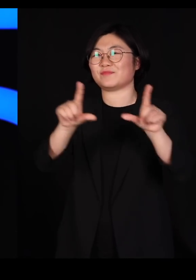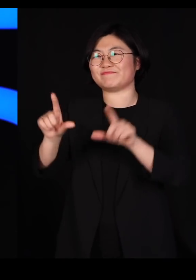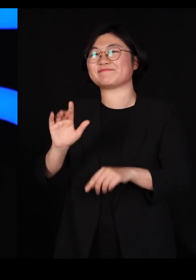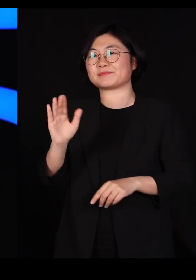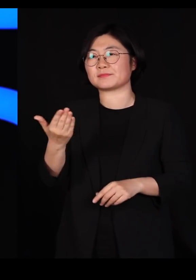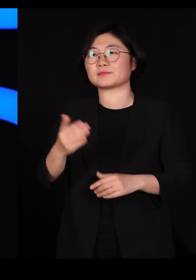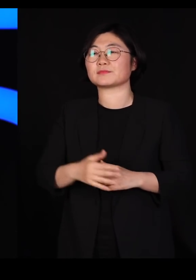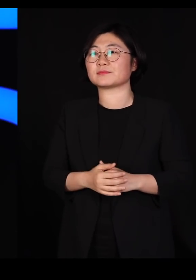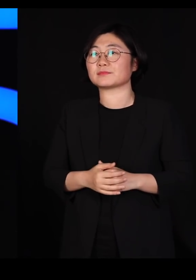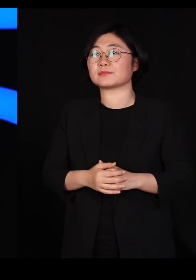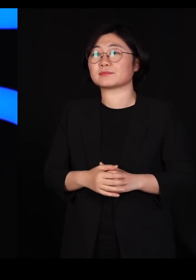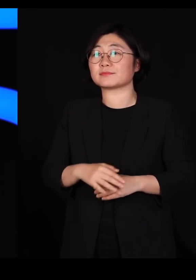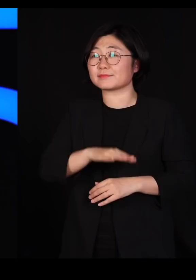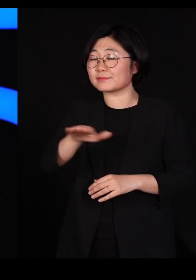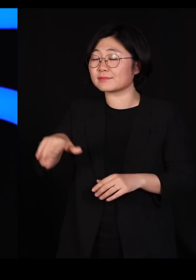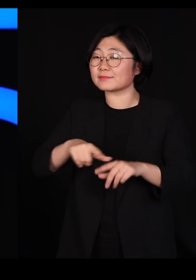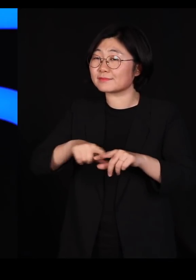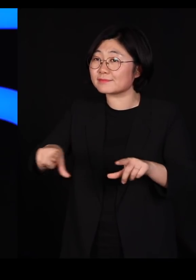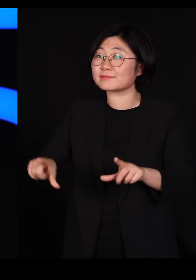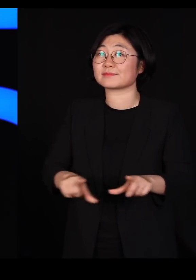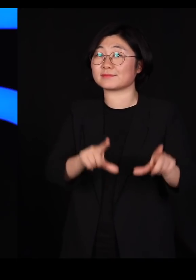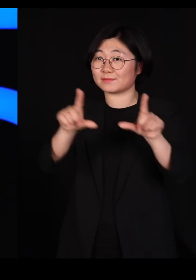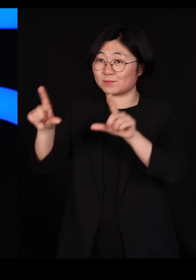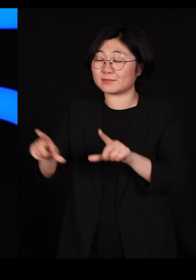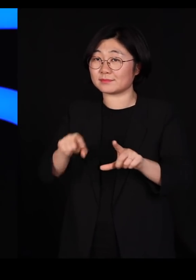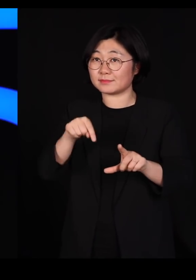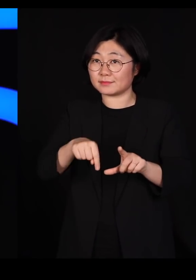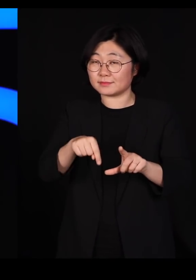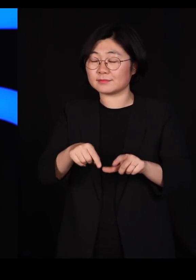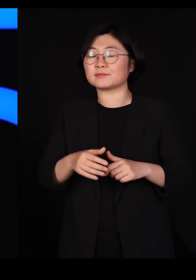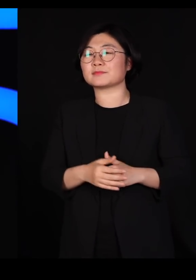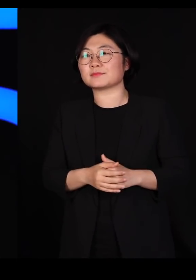그래서 지금 이미 우리가 일상 속으로